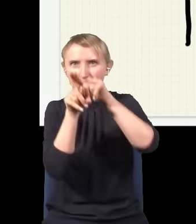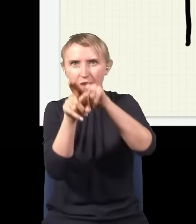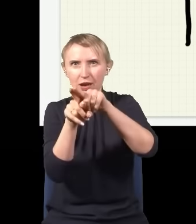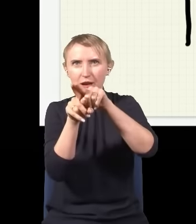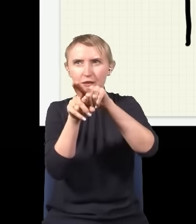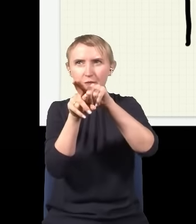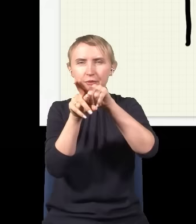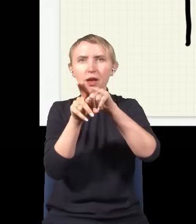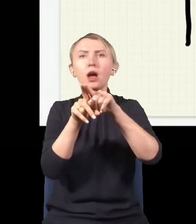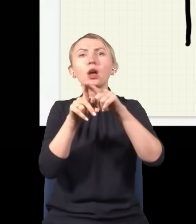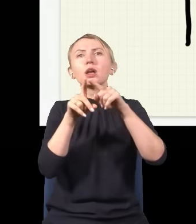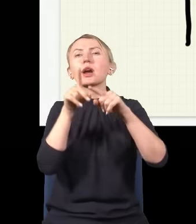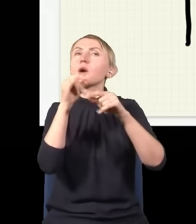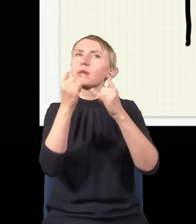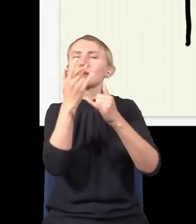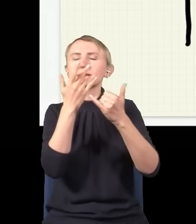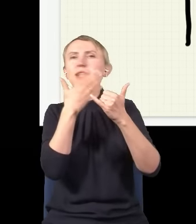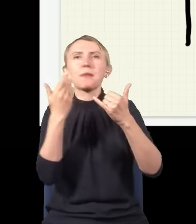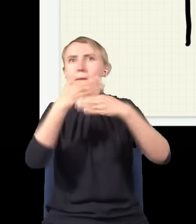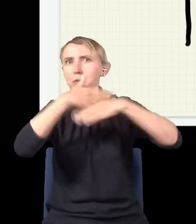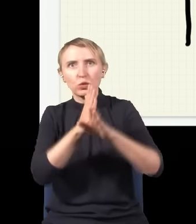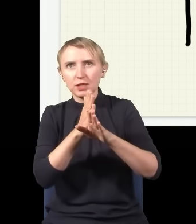skoro jest tylko jeden foton? Powiedziałem przed chwilą, że foton jest niepodzielny, a tutaj eksperyment